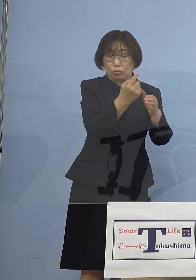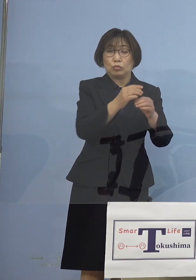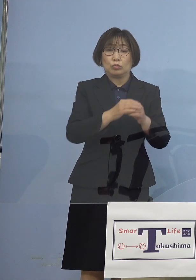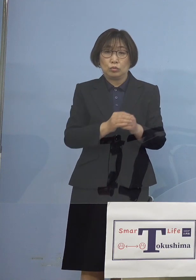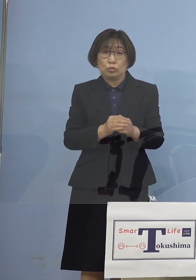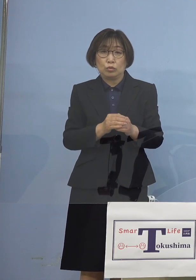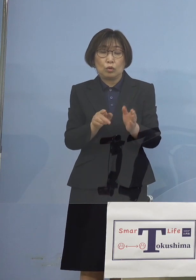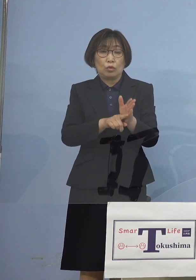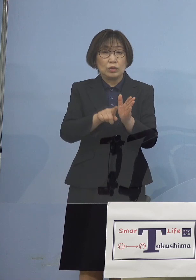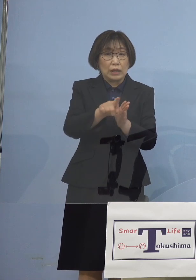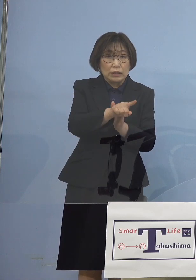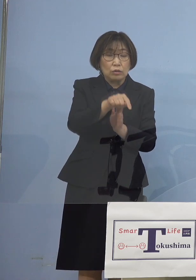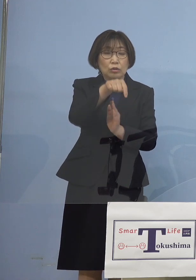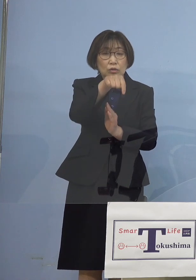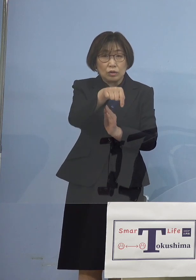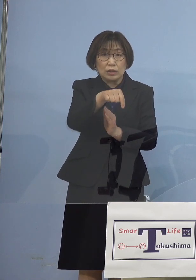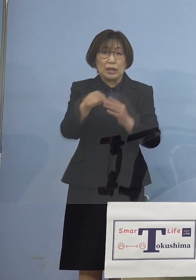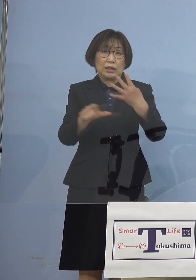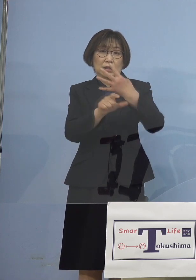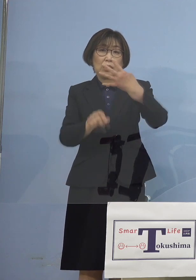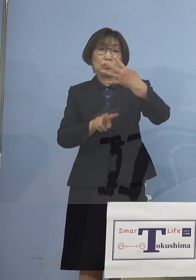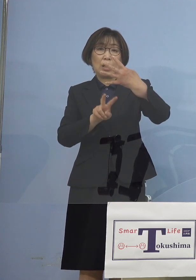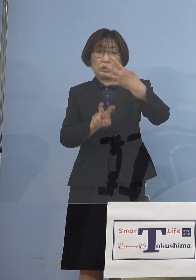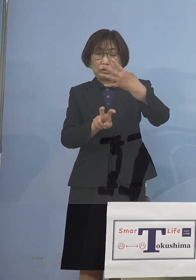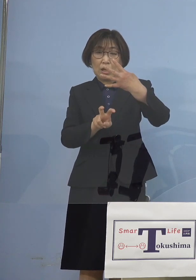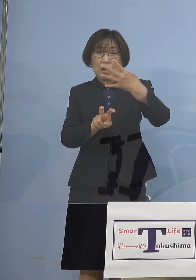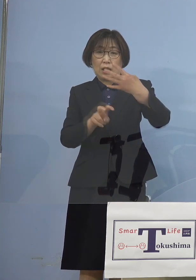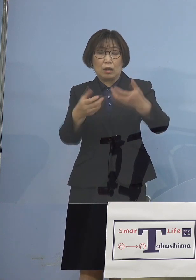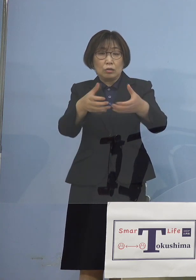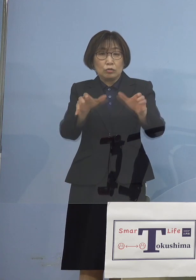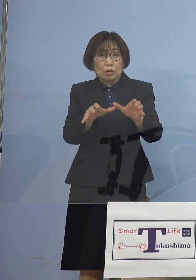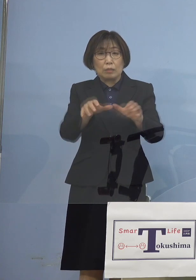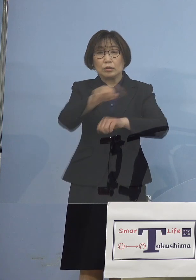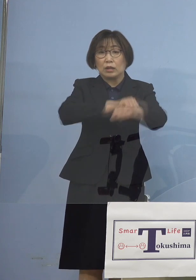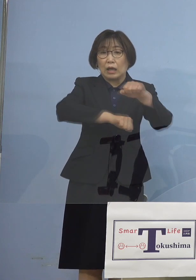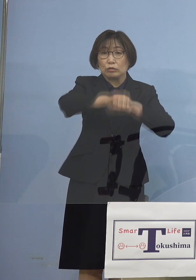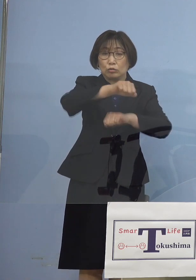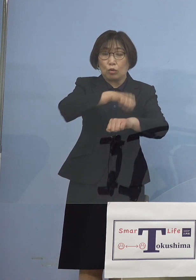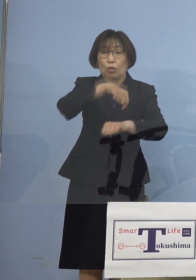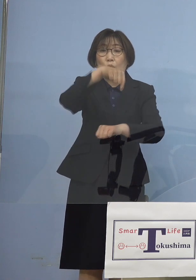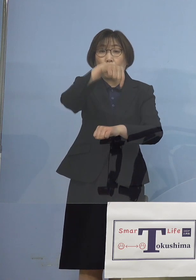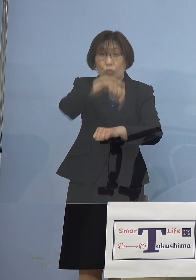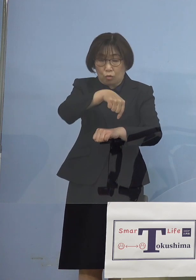4月20日クラブ活動を 効率よくやっていただこうと